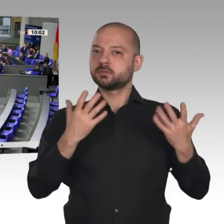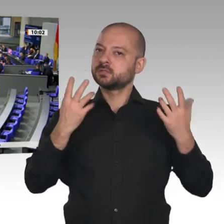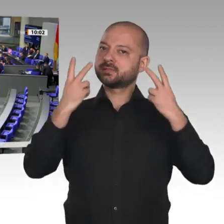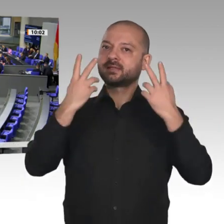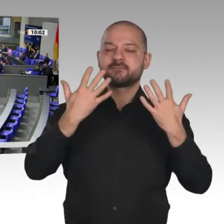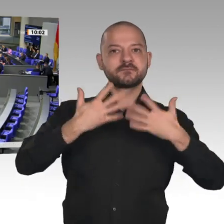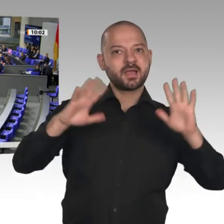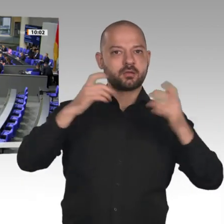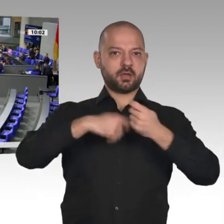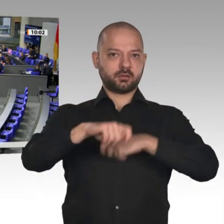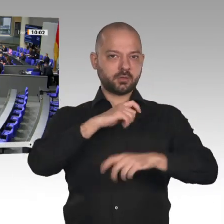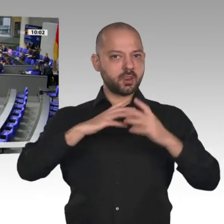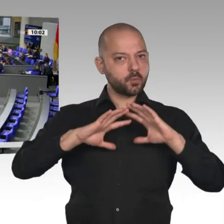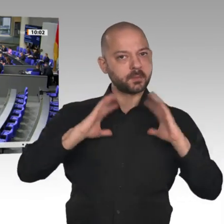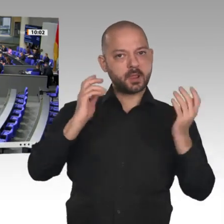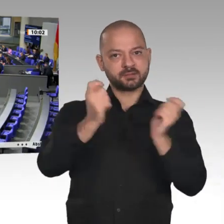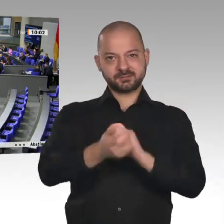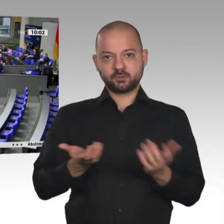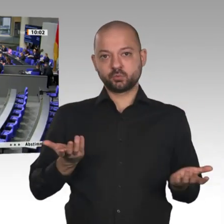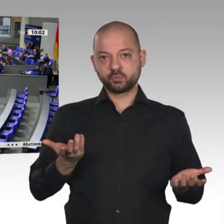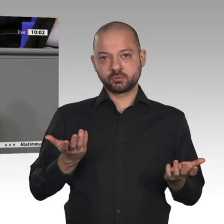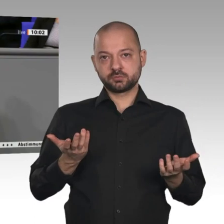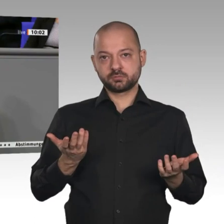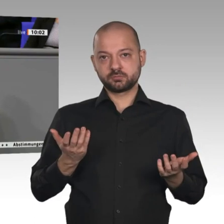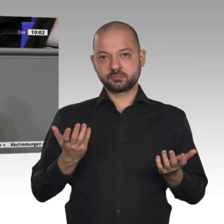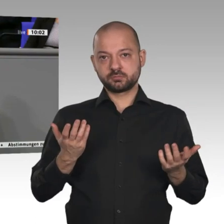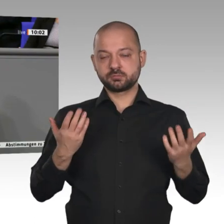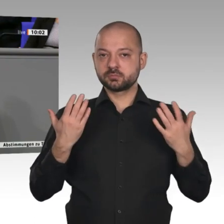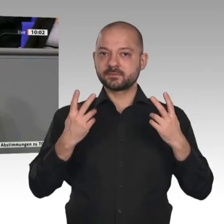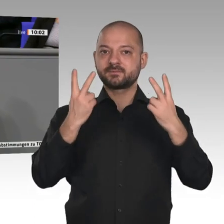dafür, warum der Außenbeitrag im letzten Jahr einen negativen Beitrag geleistet hat.